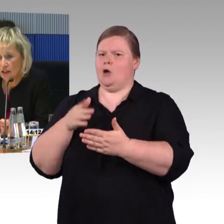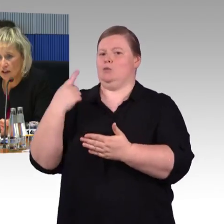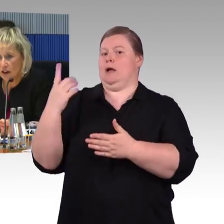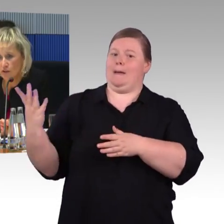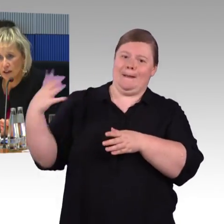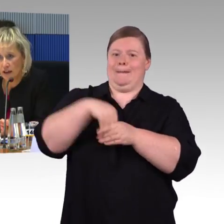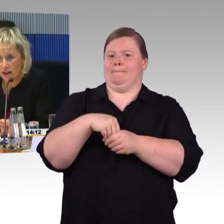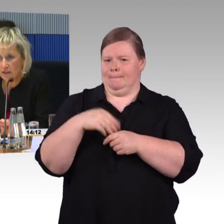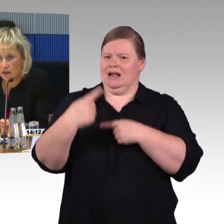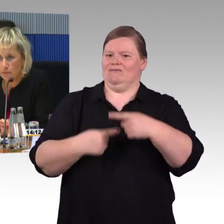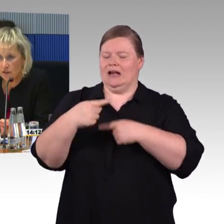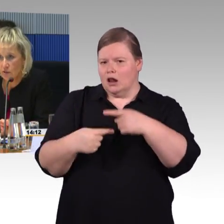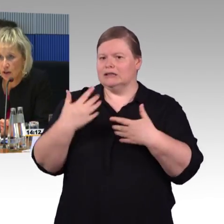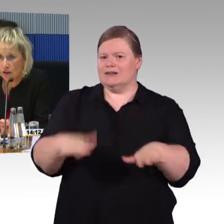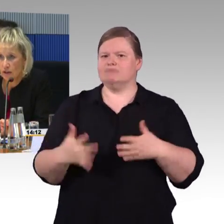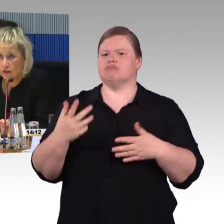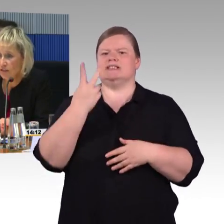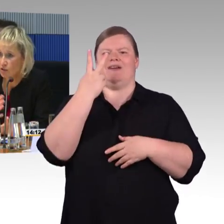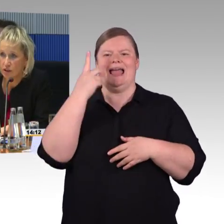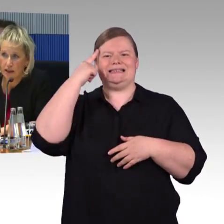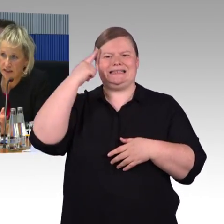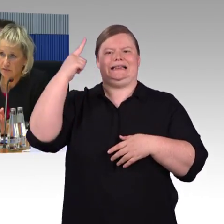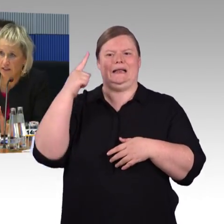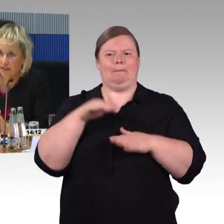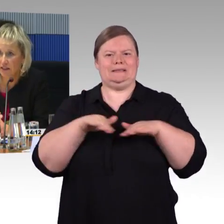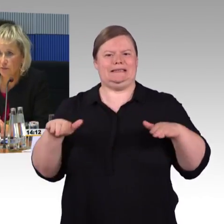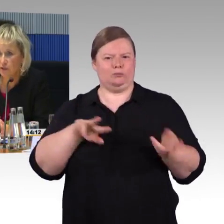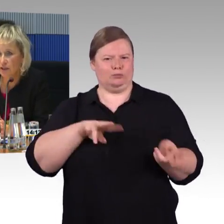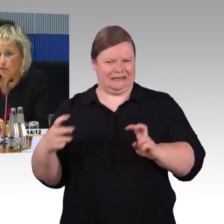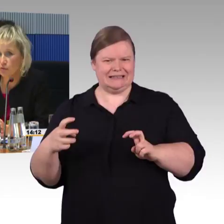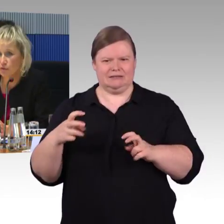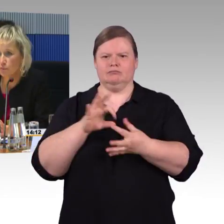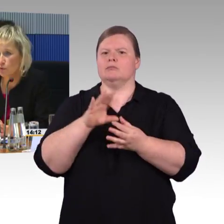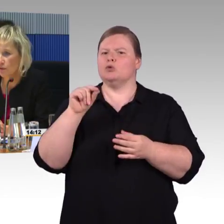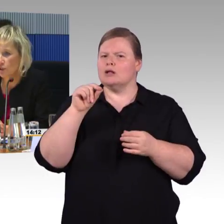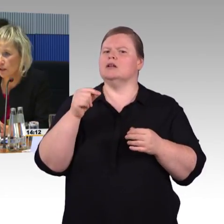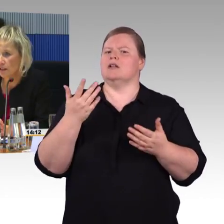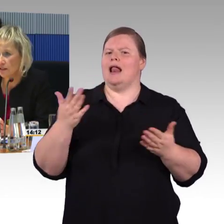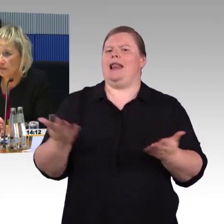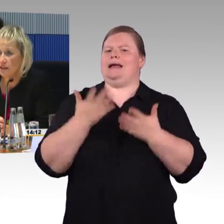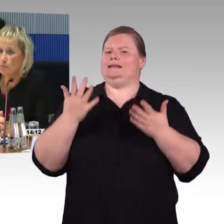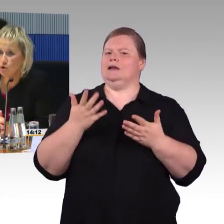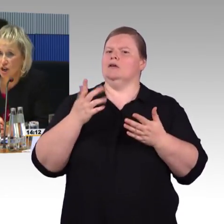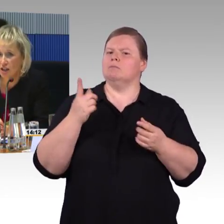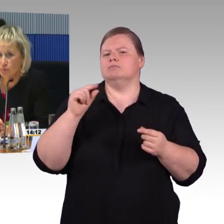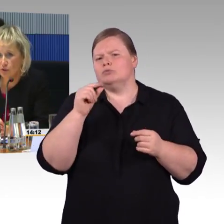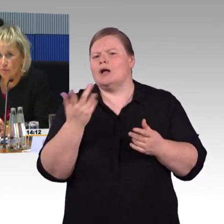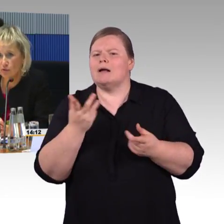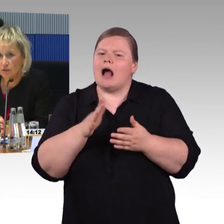zu seiner aktuellen Reiseverbindung, wenn es dort einen Gleiswechsel gibt oder der Zug fünf Minuten verspätet ist, wird er eine Push-Nachricht bekommen